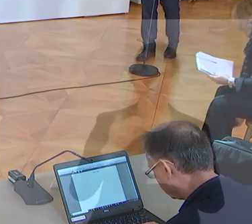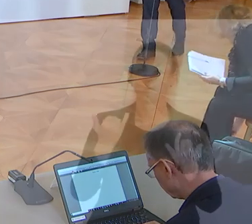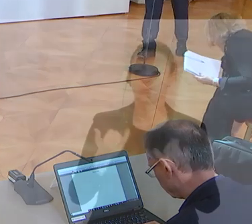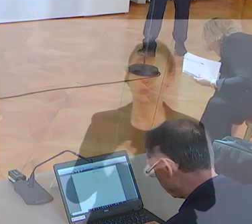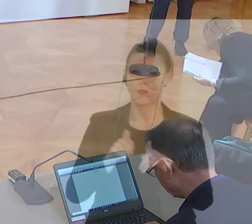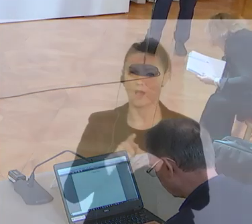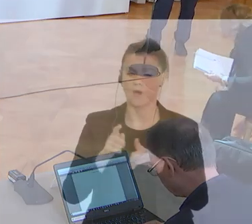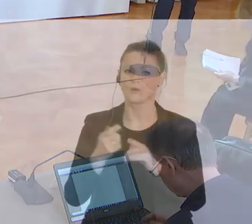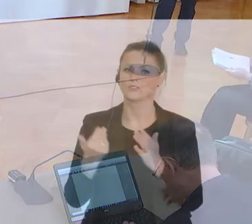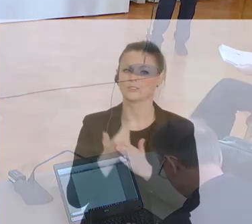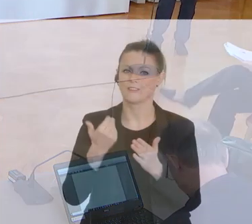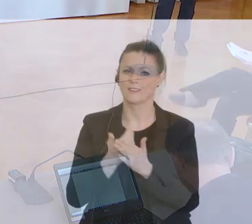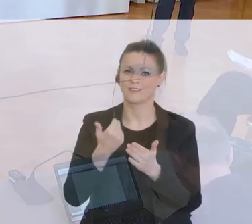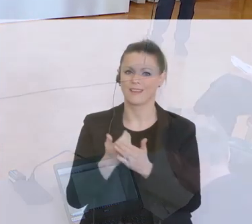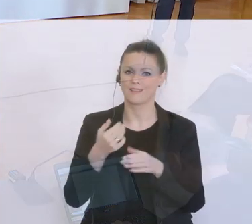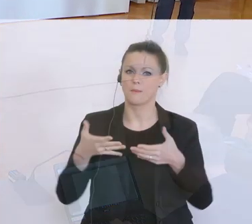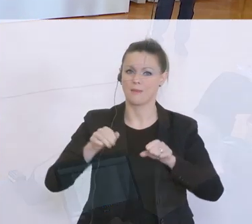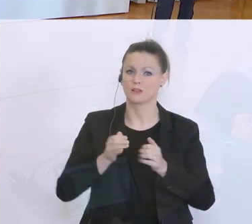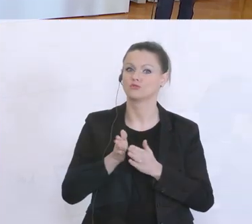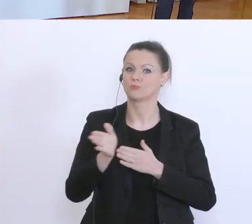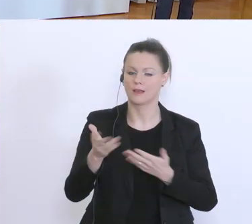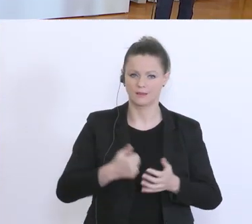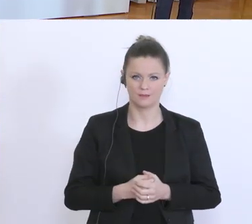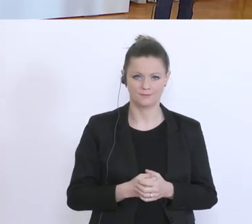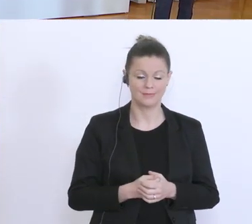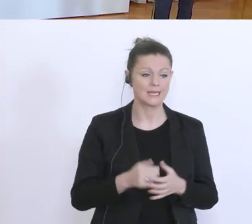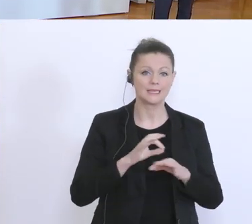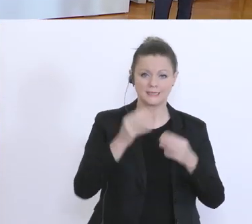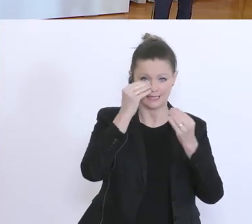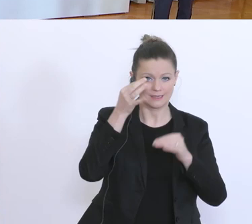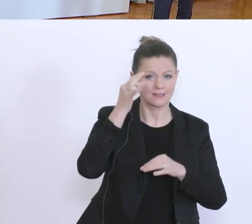Grüß Gott, meine sehr geehrten Damen und Herren, vielen Dank fürs Kommen. Wir wollen